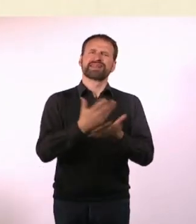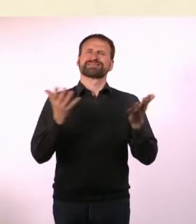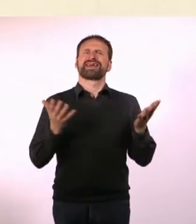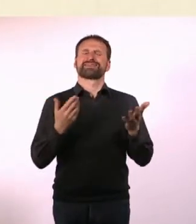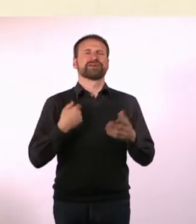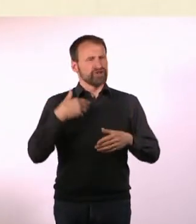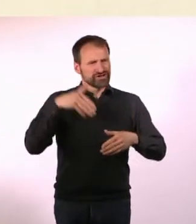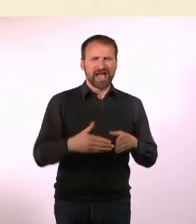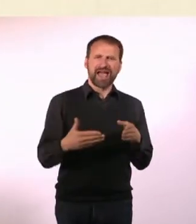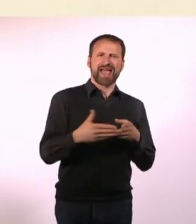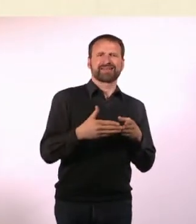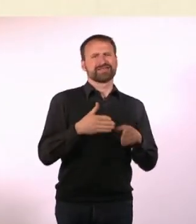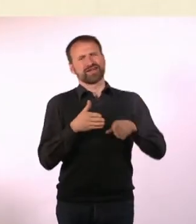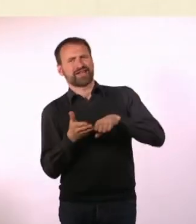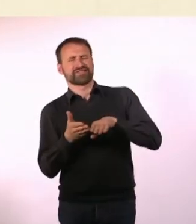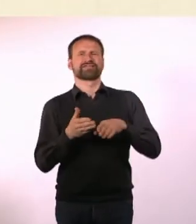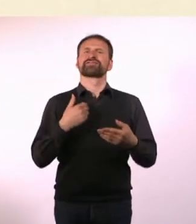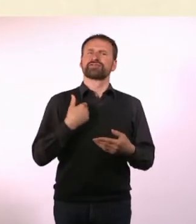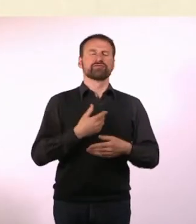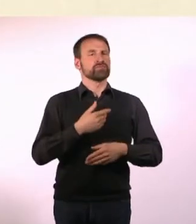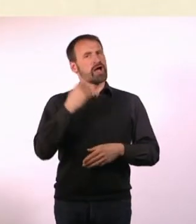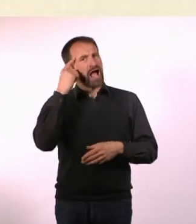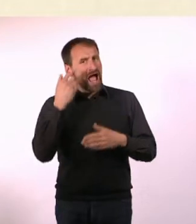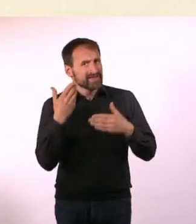Lebensfreude und positive Einstellung stehen im Vordergrund.*